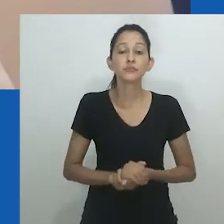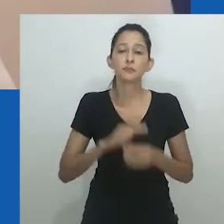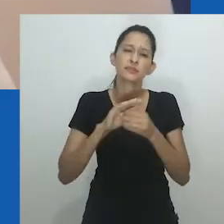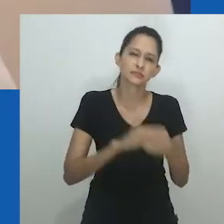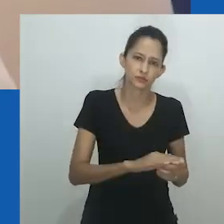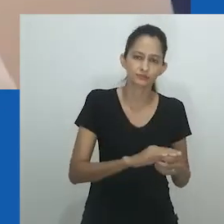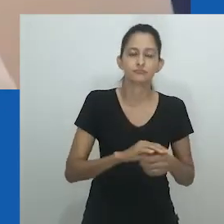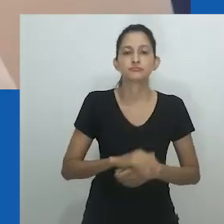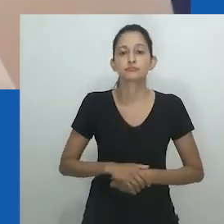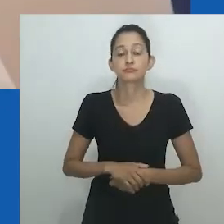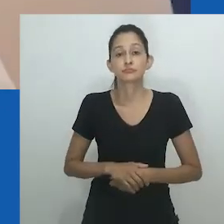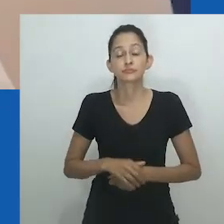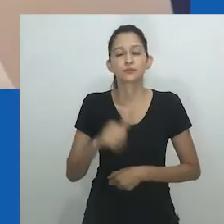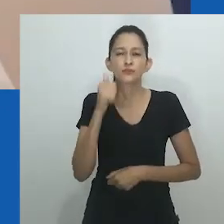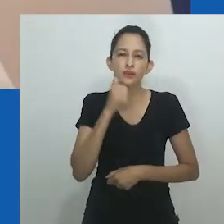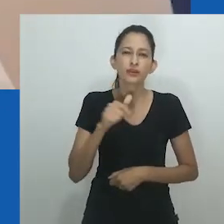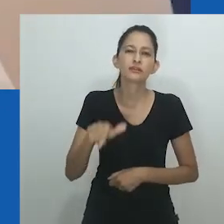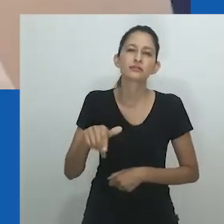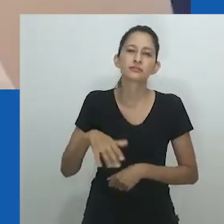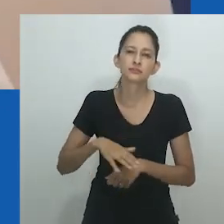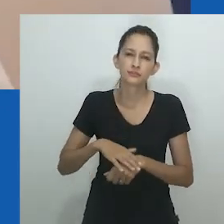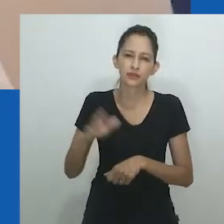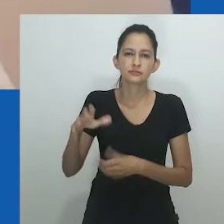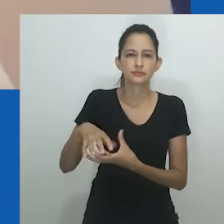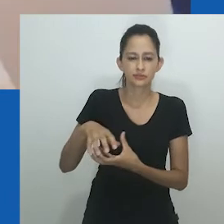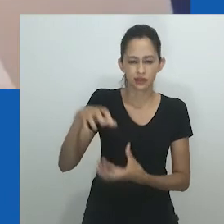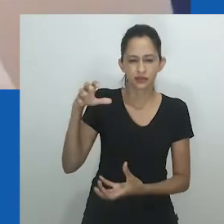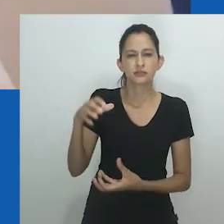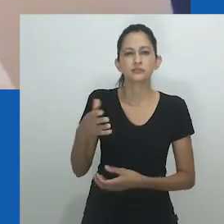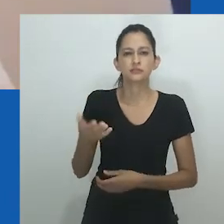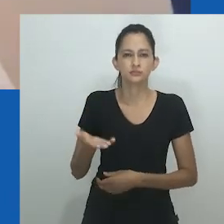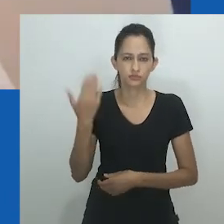os homens reforçaram sua determinação de marginalizar a posição das mulheres.